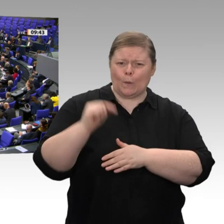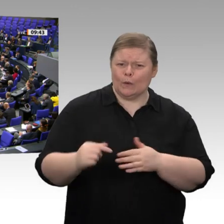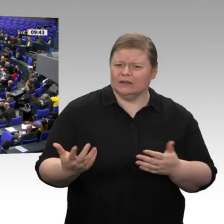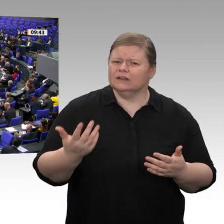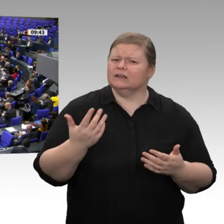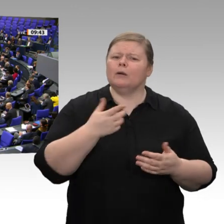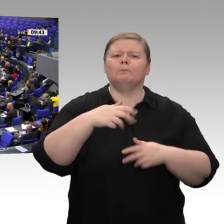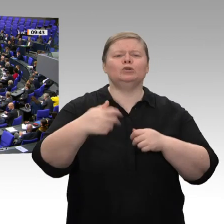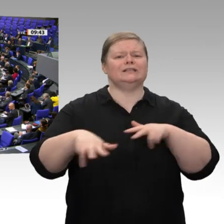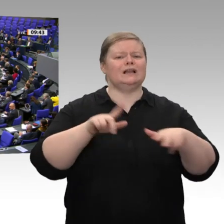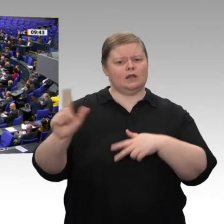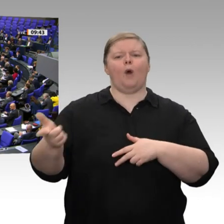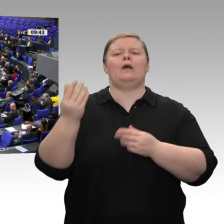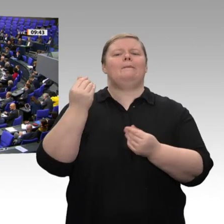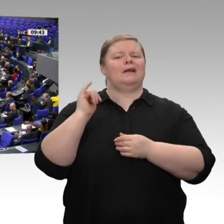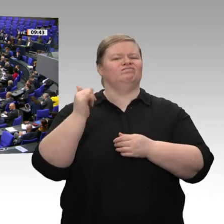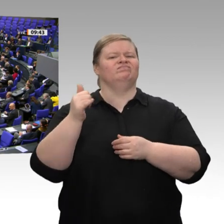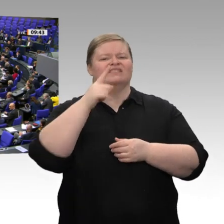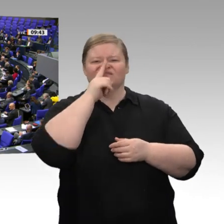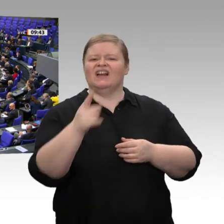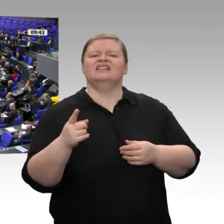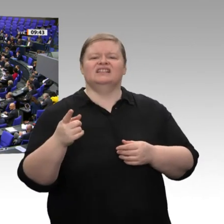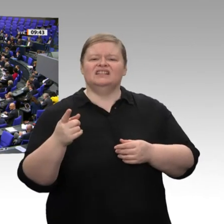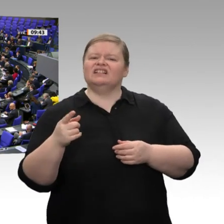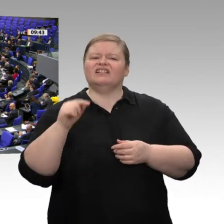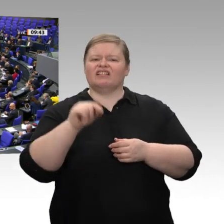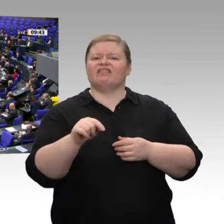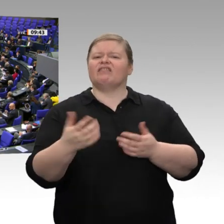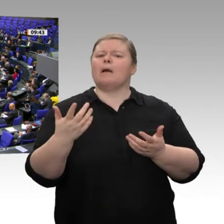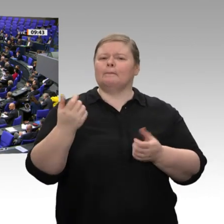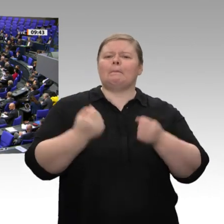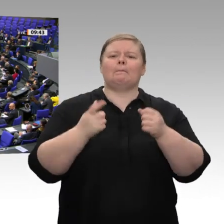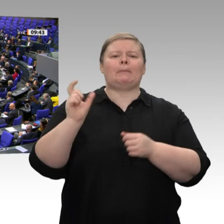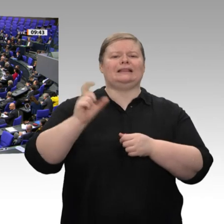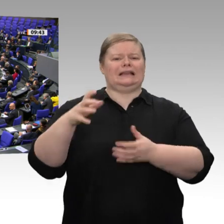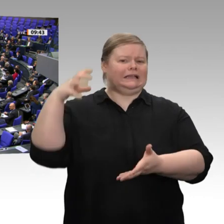Gelder, die wir dort ausgeben, nicht an etwas gebunden sein? Was ist mit Mitbestimmung? Was ist mit Tarifverträgen?